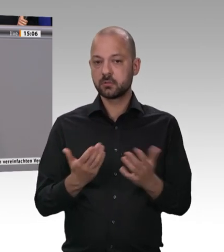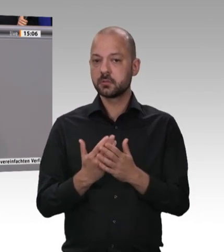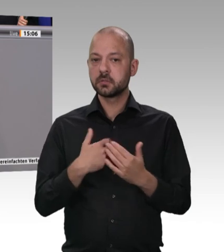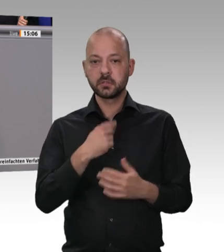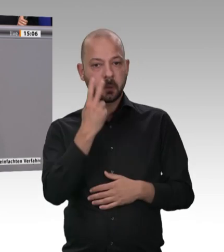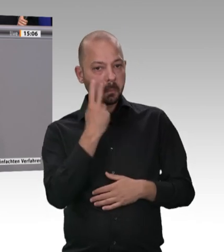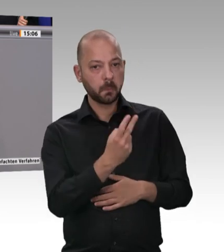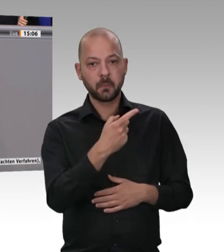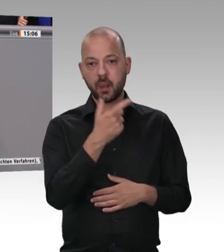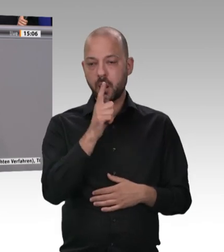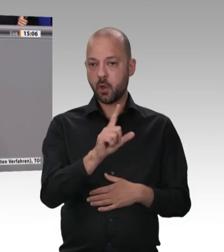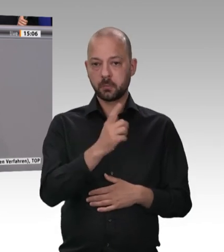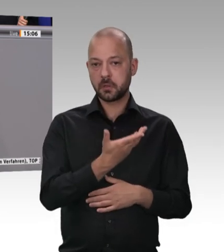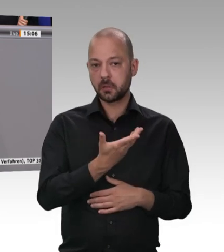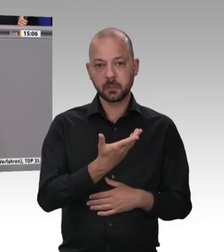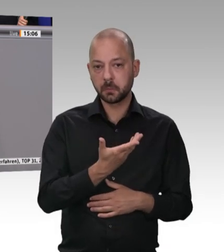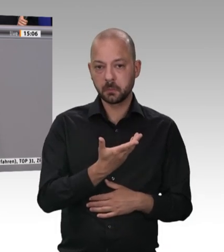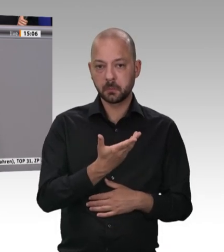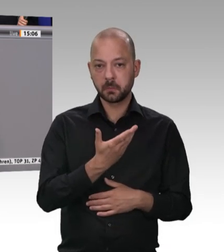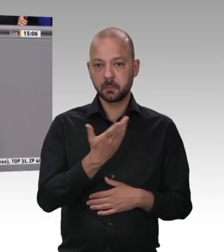Was auch bedeutet das die Fleischindustrie